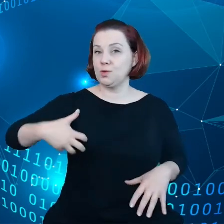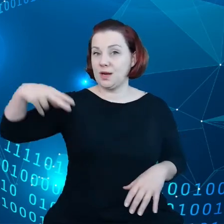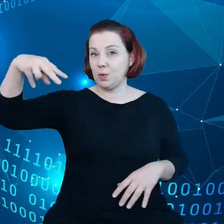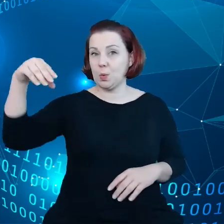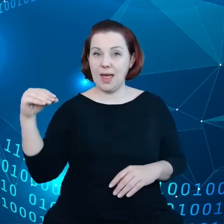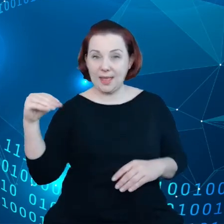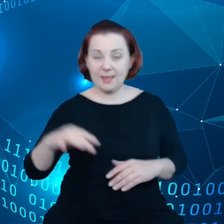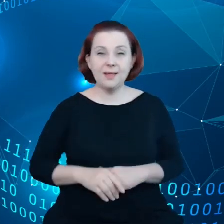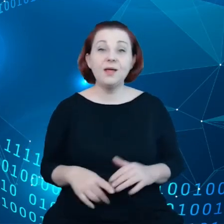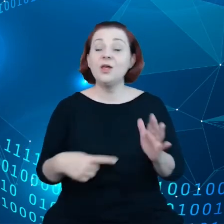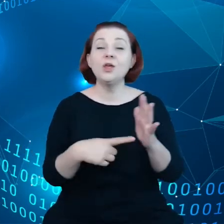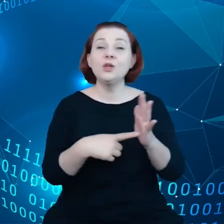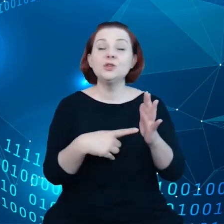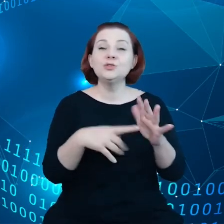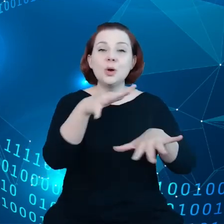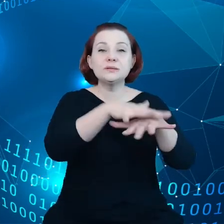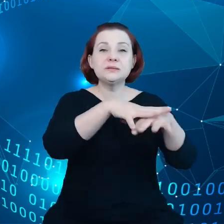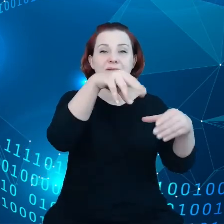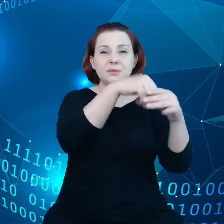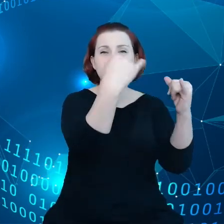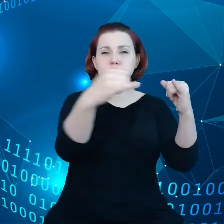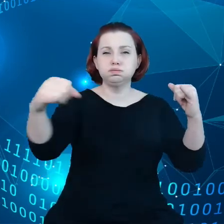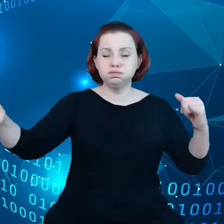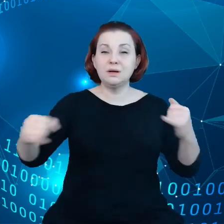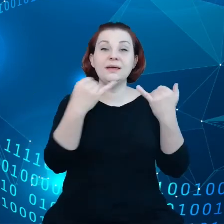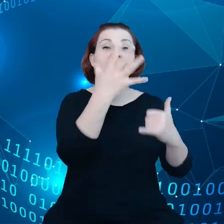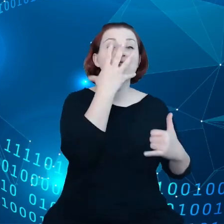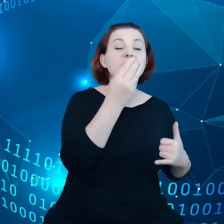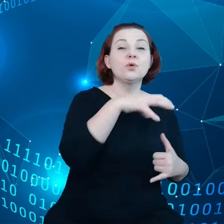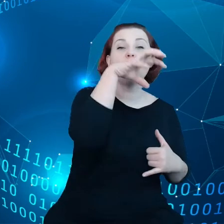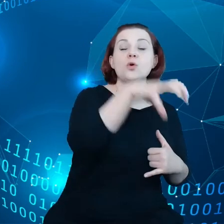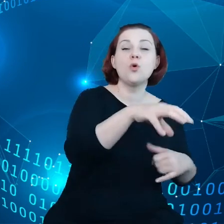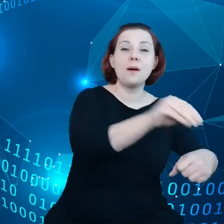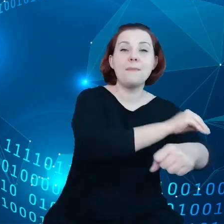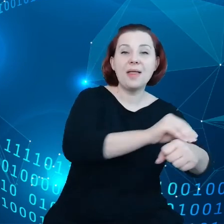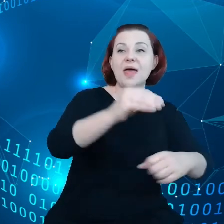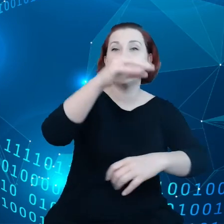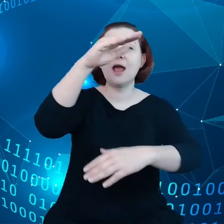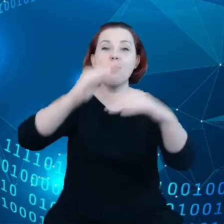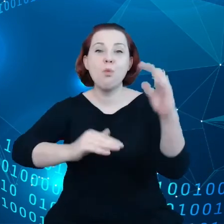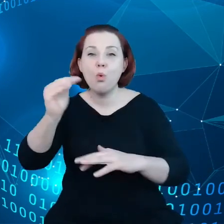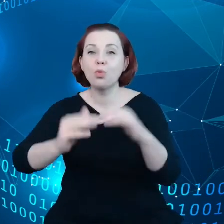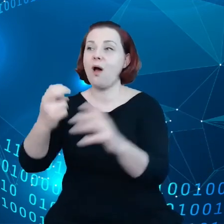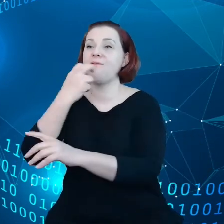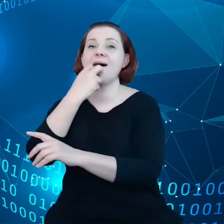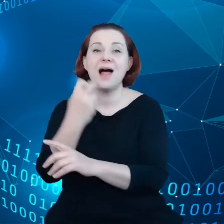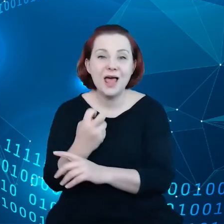Ten ekosystem jest bardzo zróżnicowany, inaczej wygląda branża tekstylna, budowlana, elektroniczna i tak dalej.